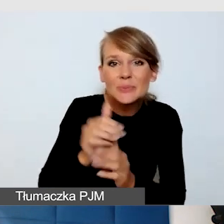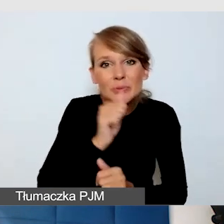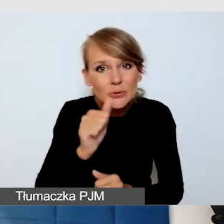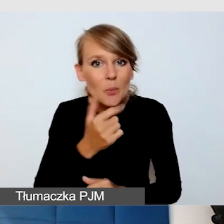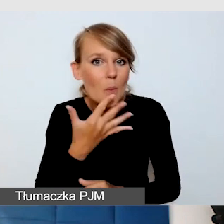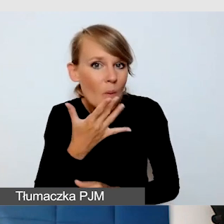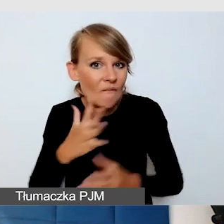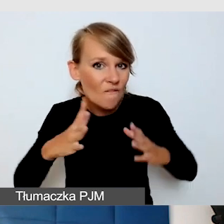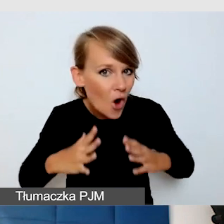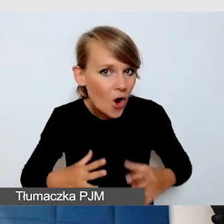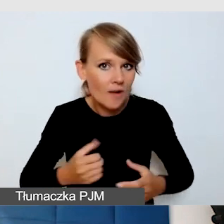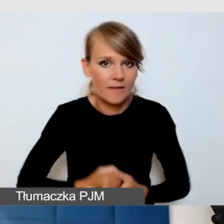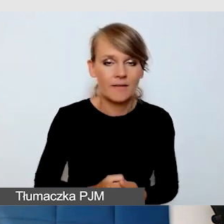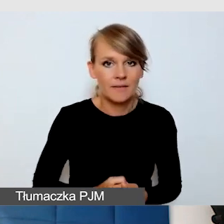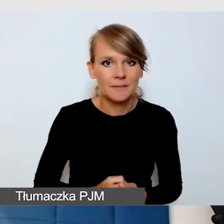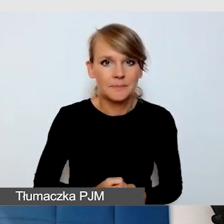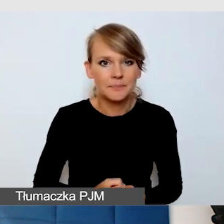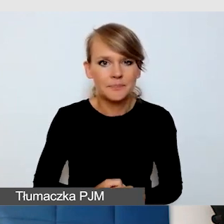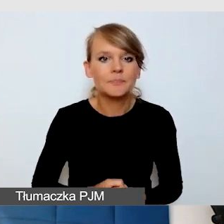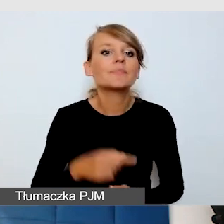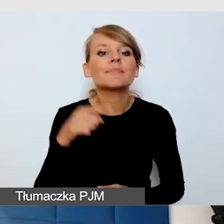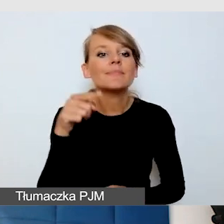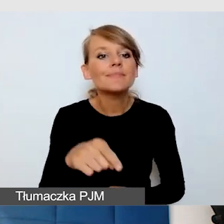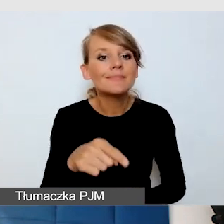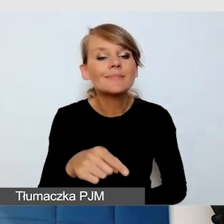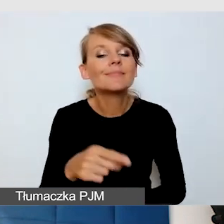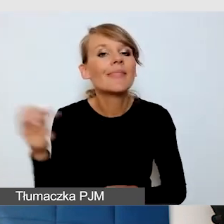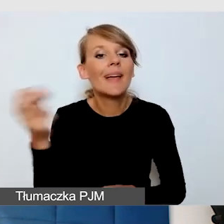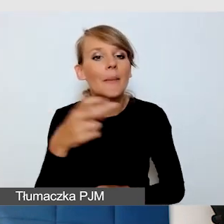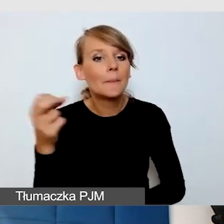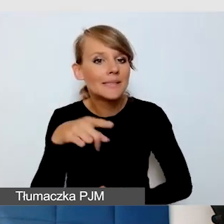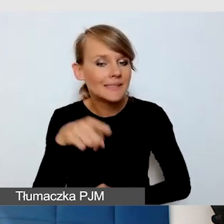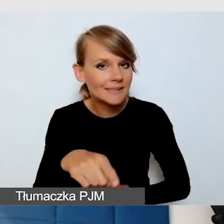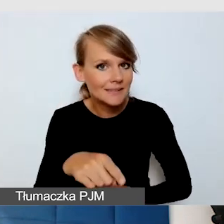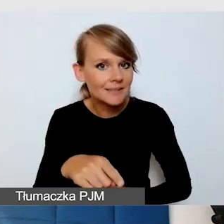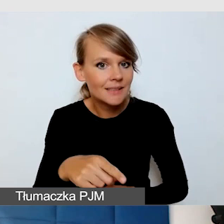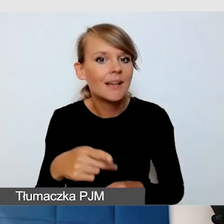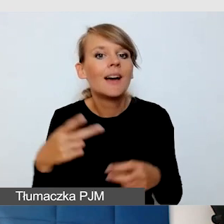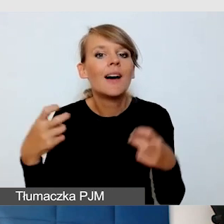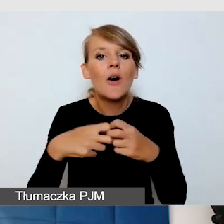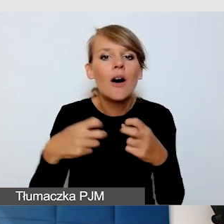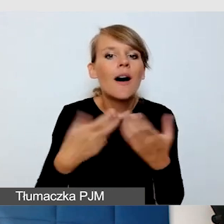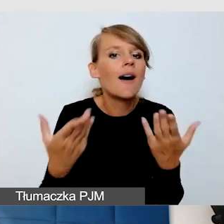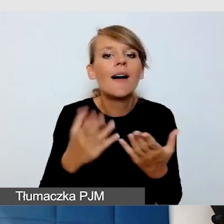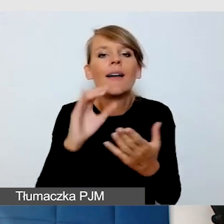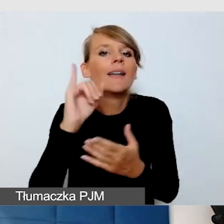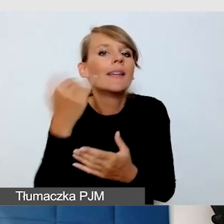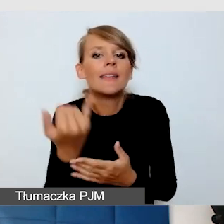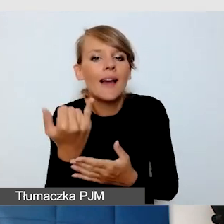Napisy na wydarzeniu, to, co było mówione, czyli jaki player. Jak sobie z tym poradzić online.